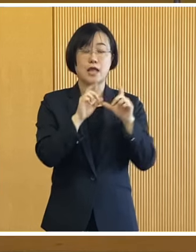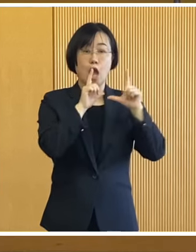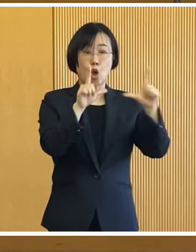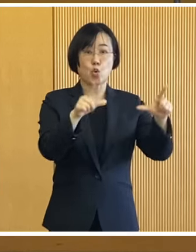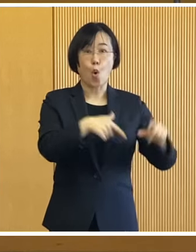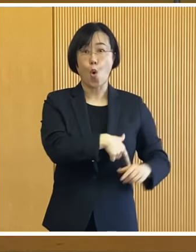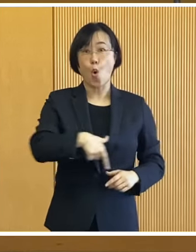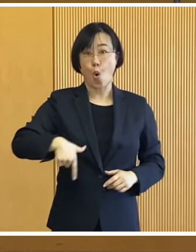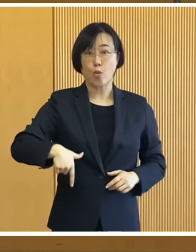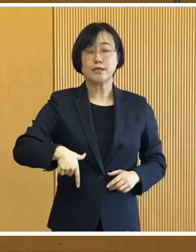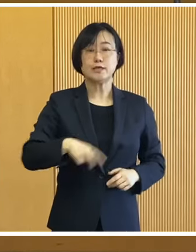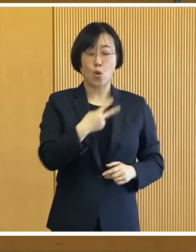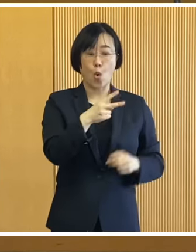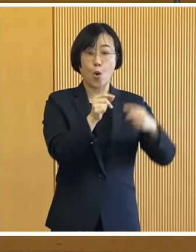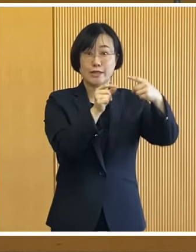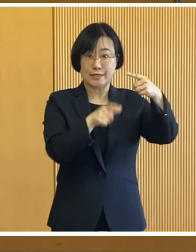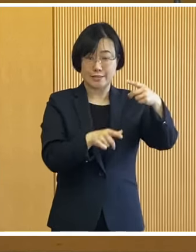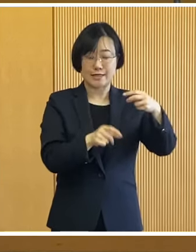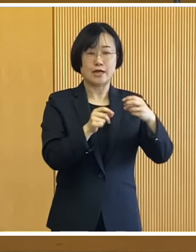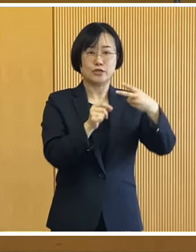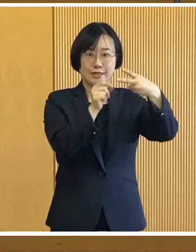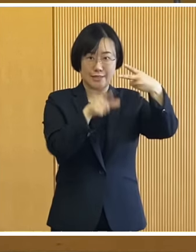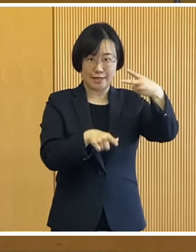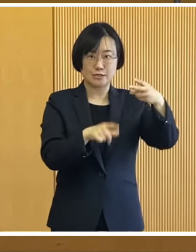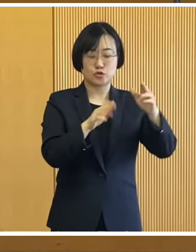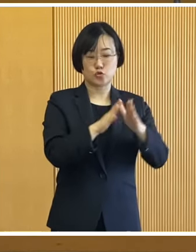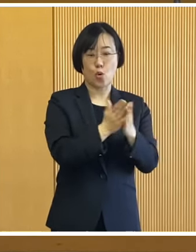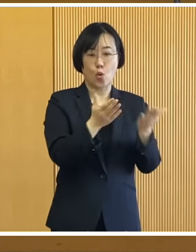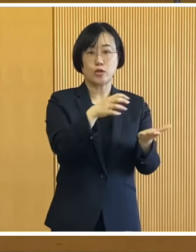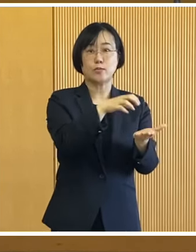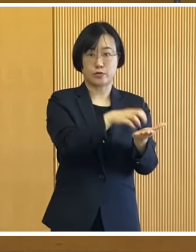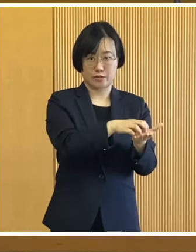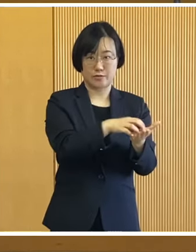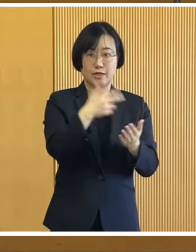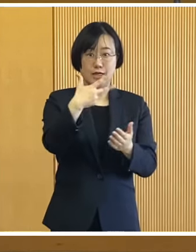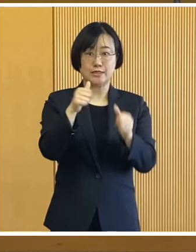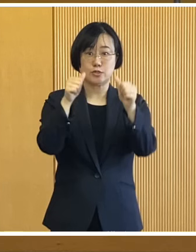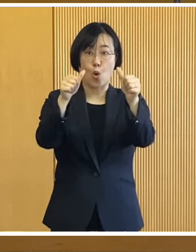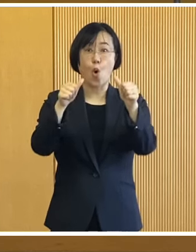広報おびひろ2月号や 市ホームページでもご案内するほか